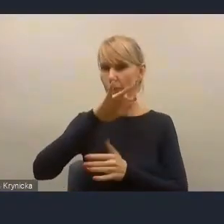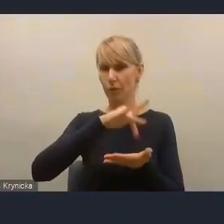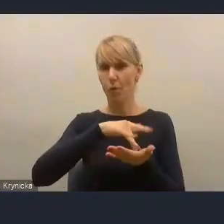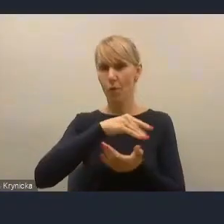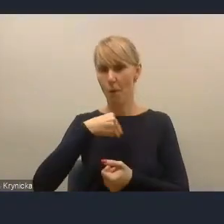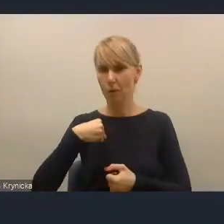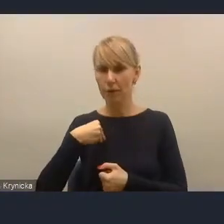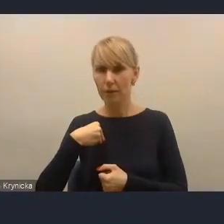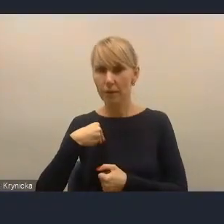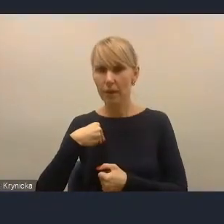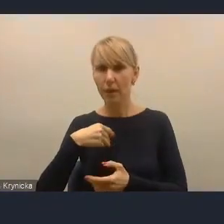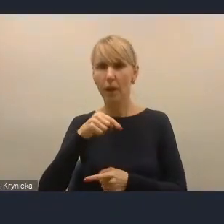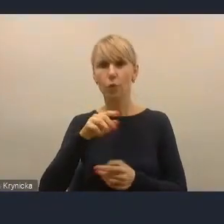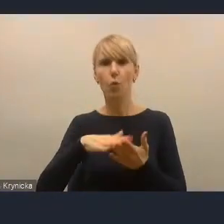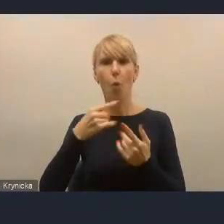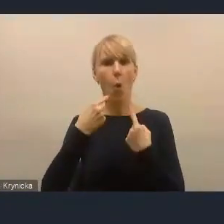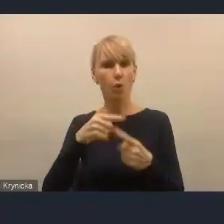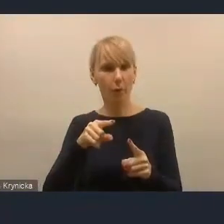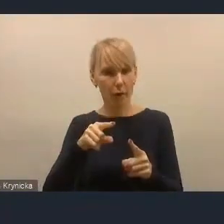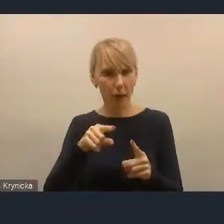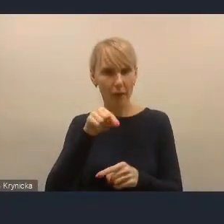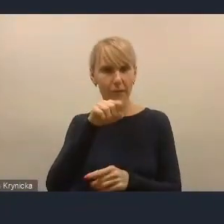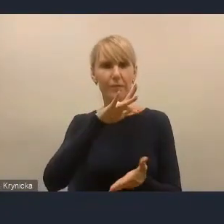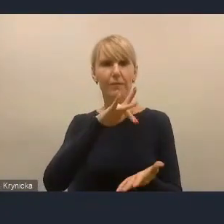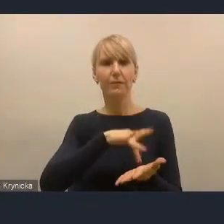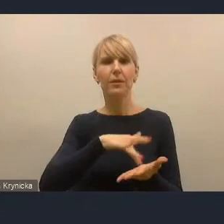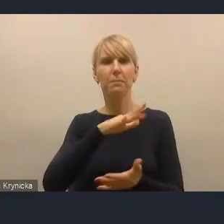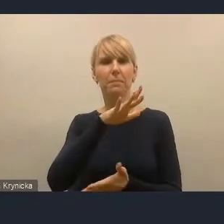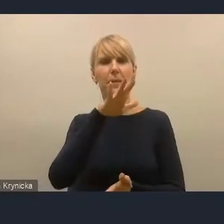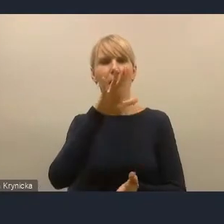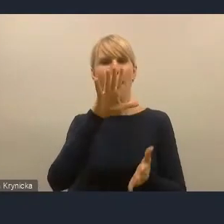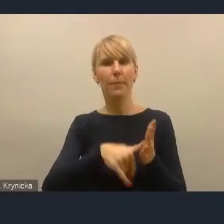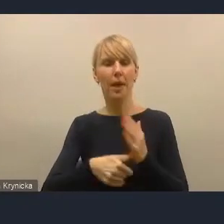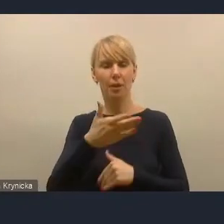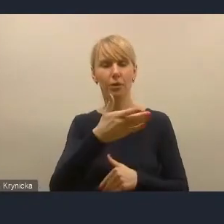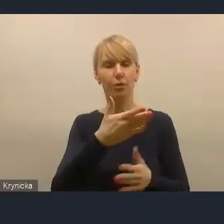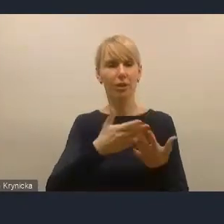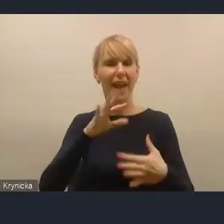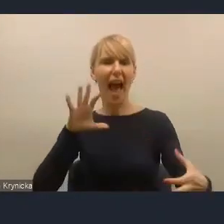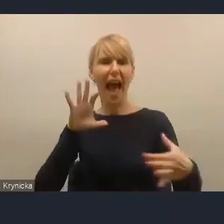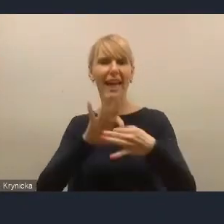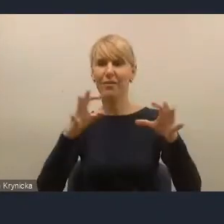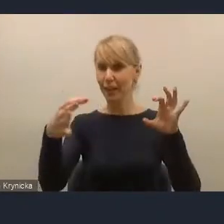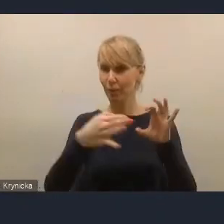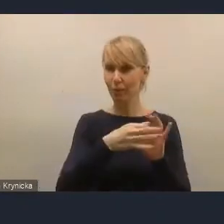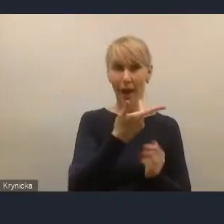i odpowiadał w tym mieście za infrastrukturę, a nie za problematykę społeczną, co było bardzo ciekawym podejściem,